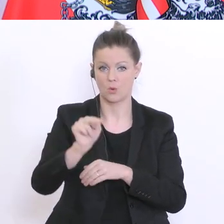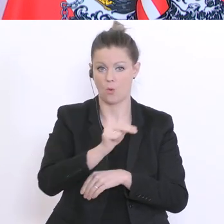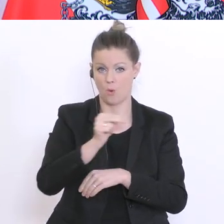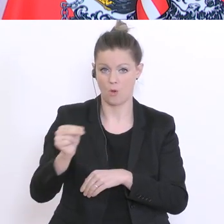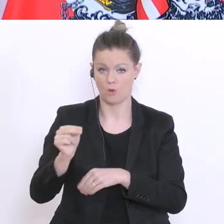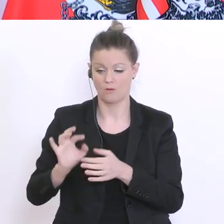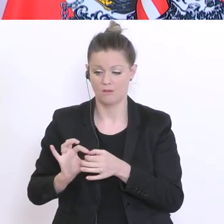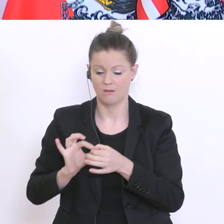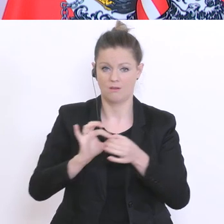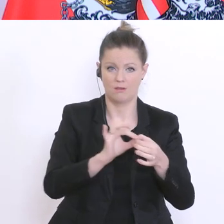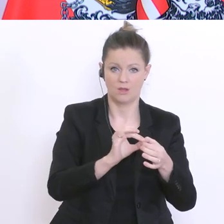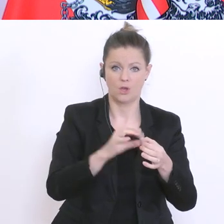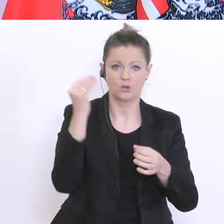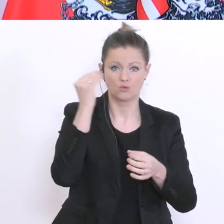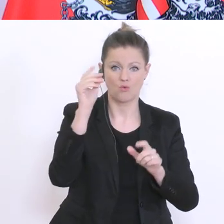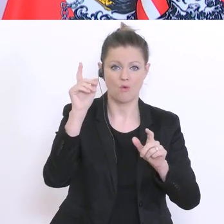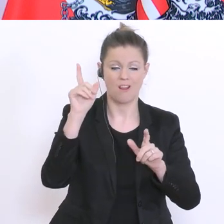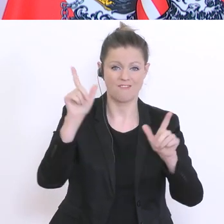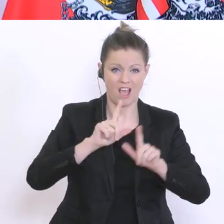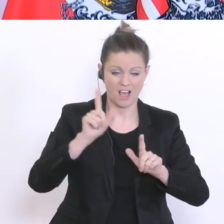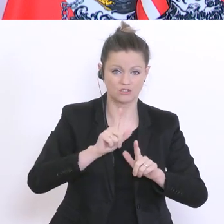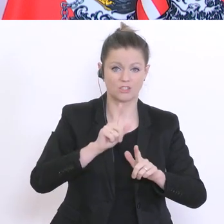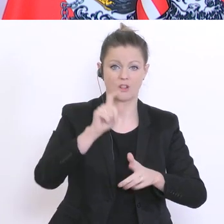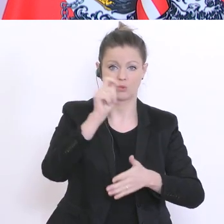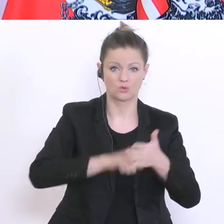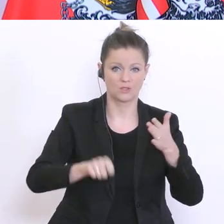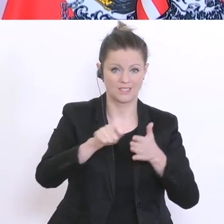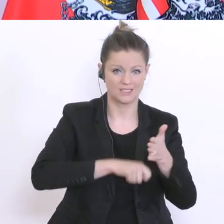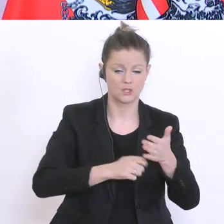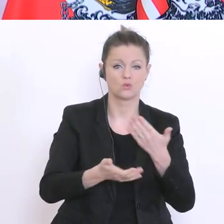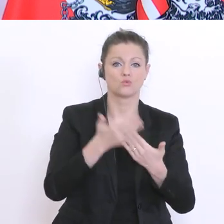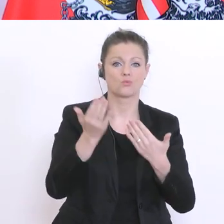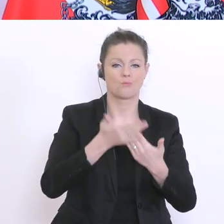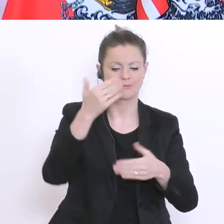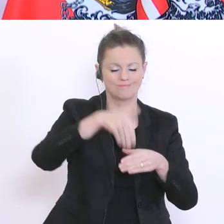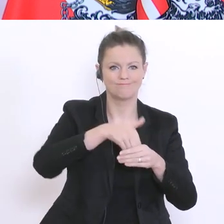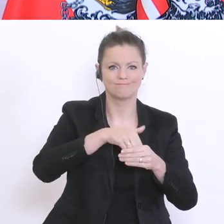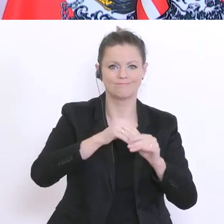Stornierungen für Schulveranstaltungen, Schulskikursen, Sprachreisen, Sportwochen